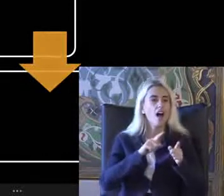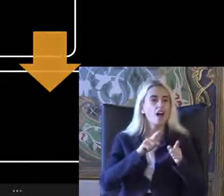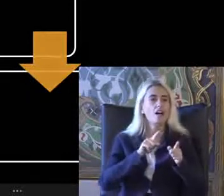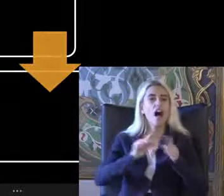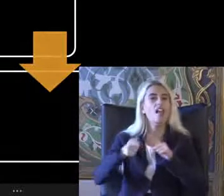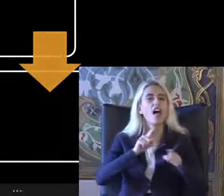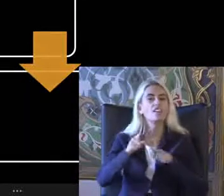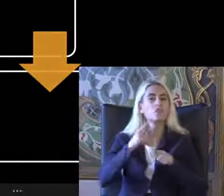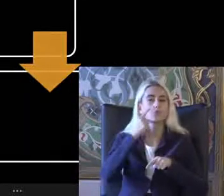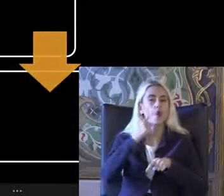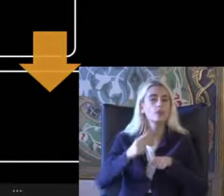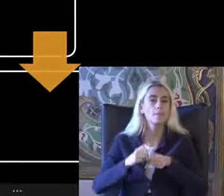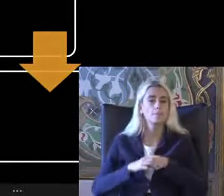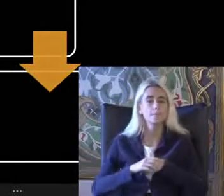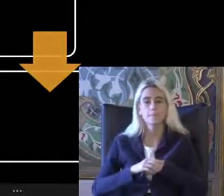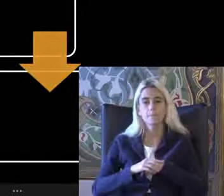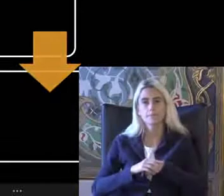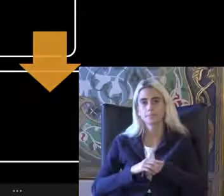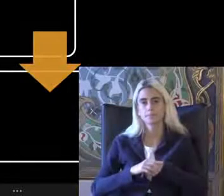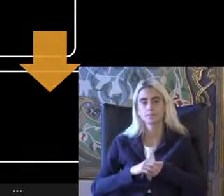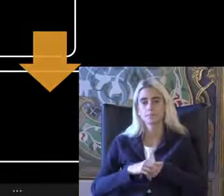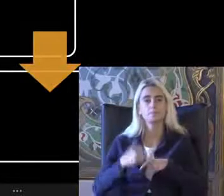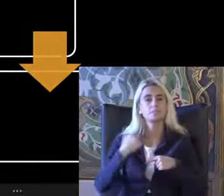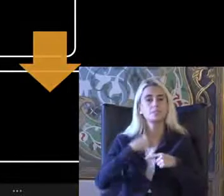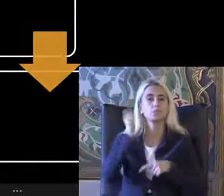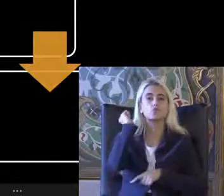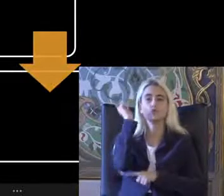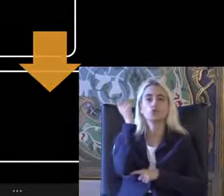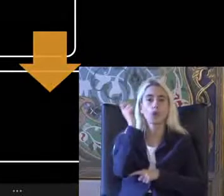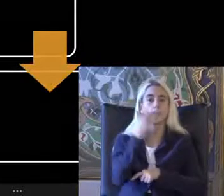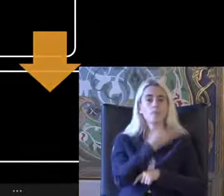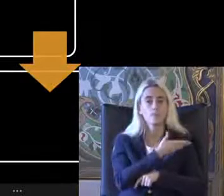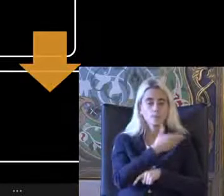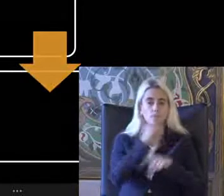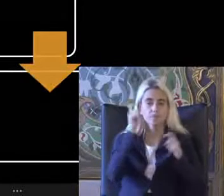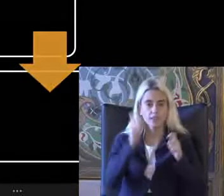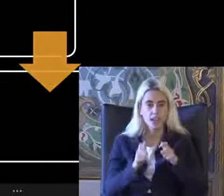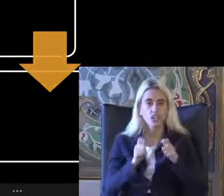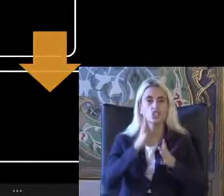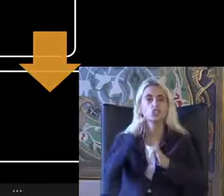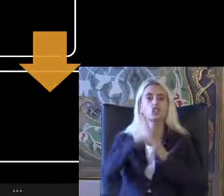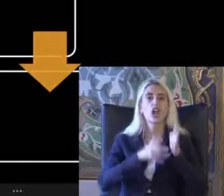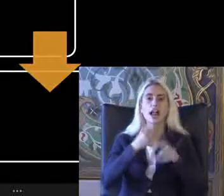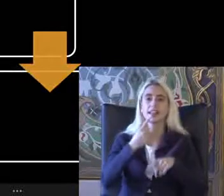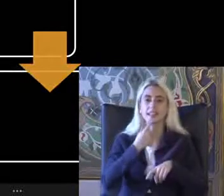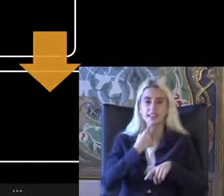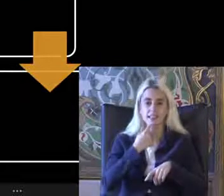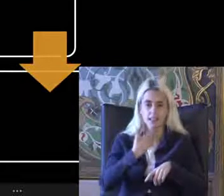Bu Sunumda bu panelde Işaret dili Hem alt ya